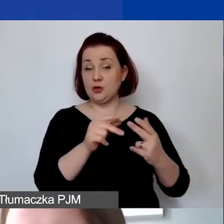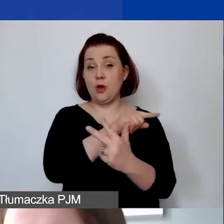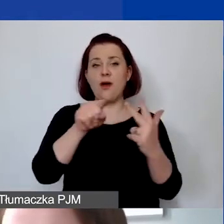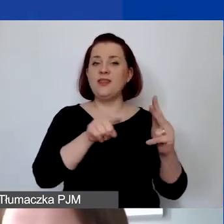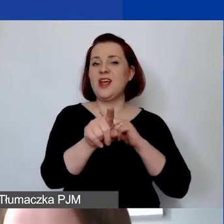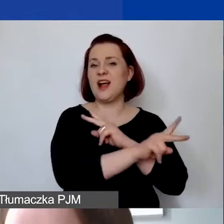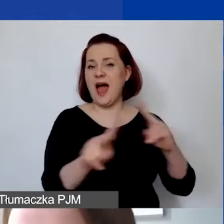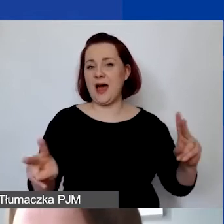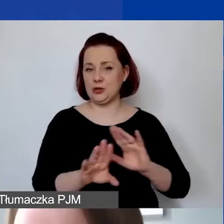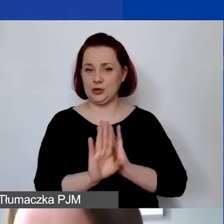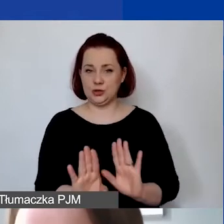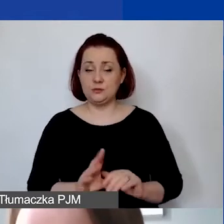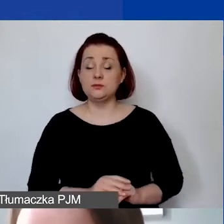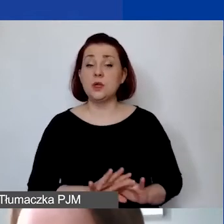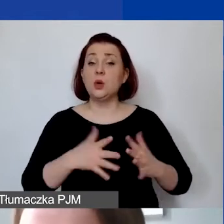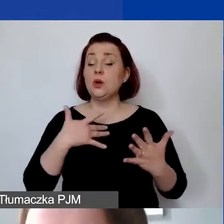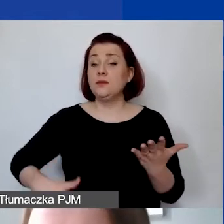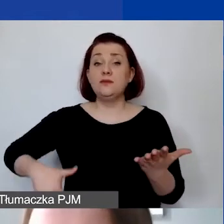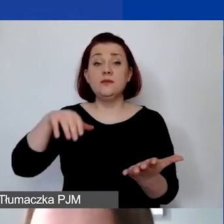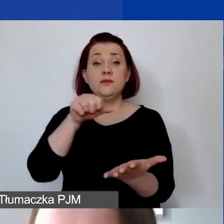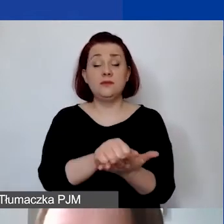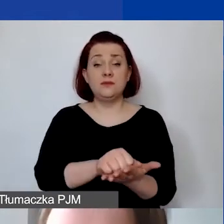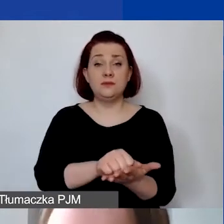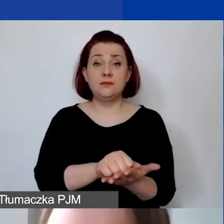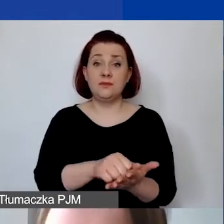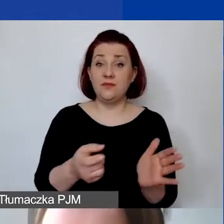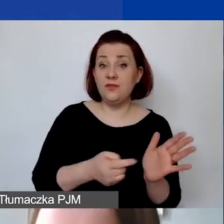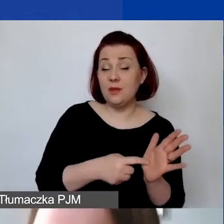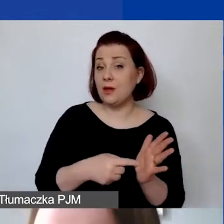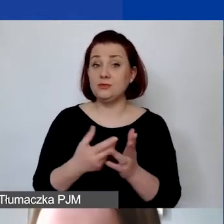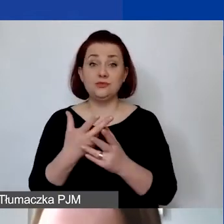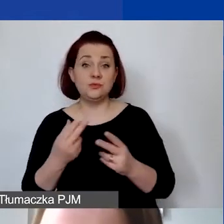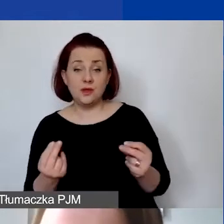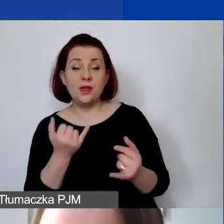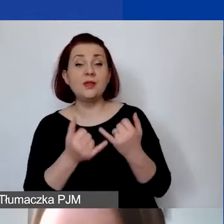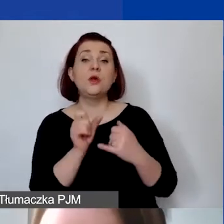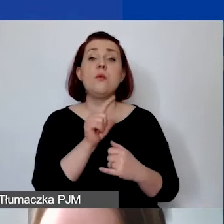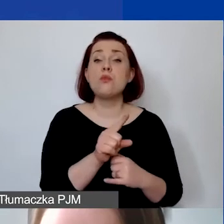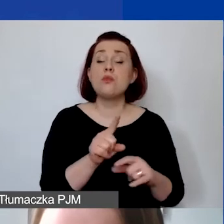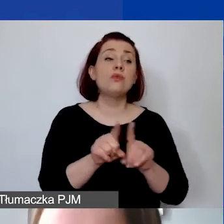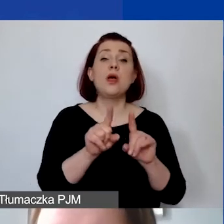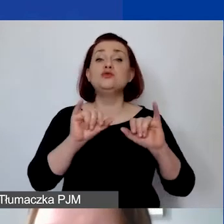Opowiem krótko o wkładzie własnym. Czy jest wymagany, czy nie. Jeśli się pojawia, jakie wiążą się z tym konsekwencje.